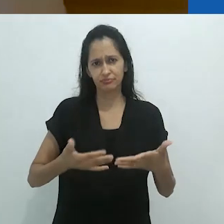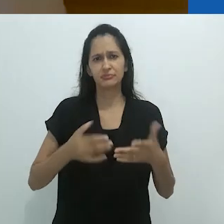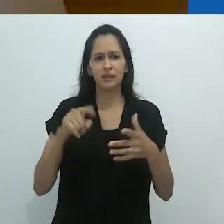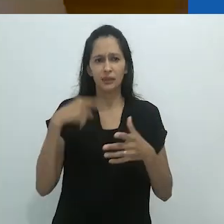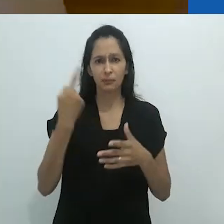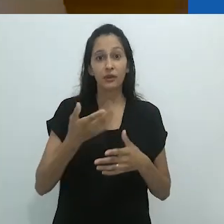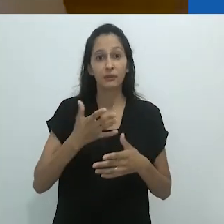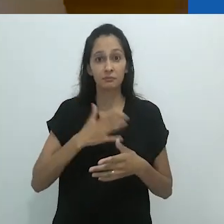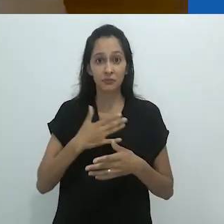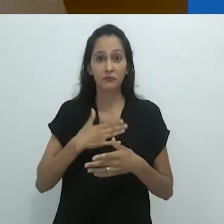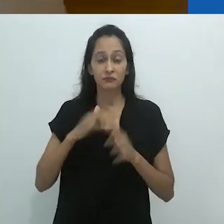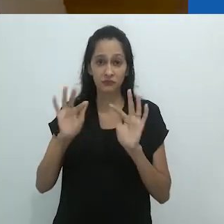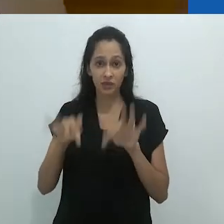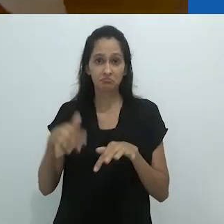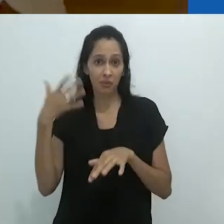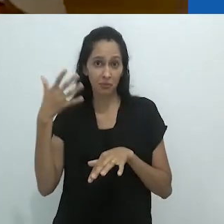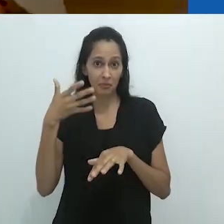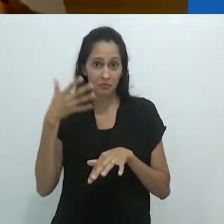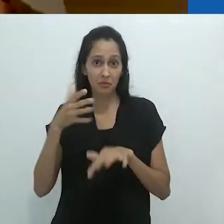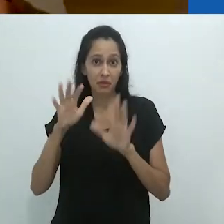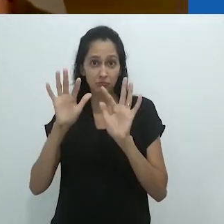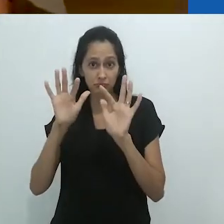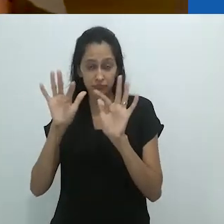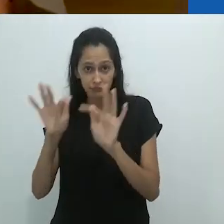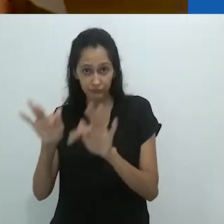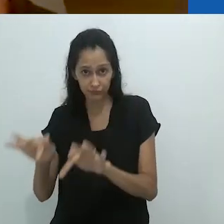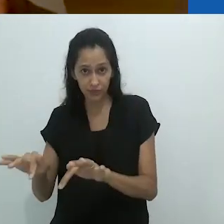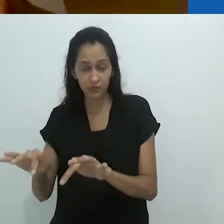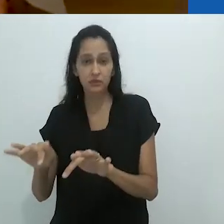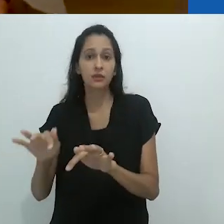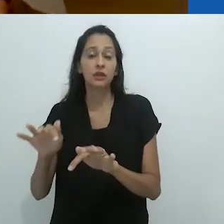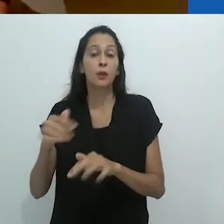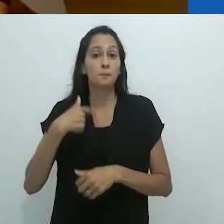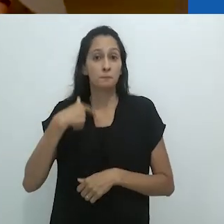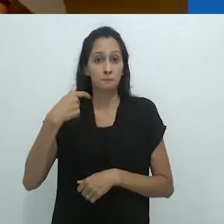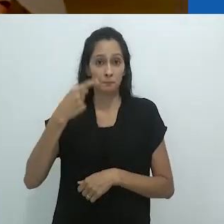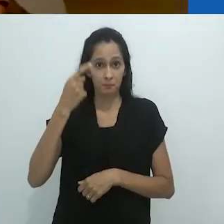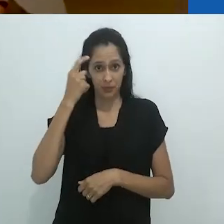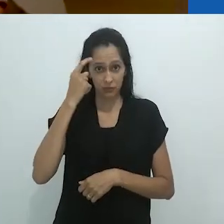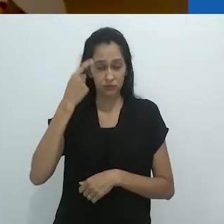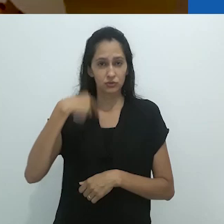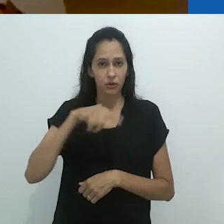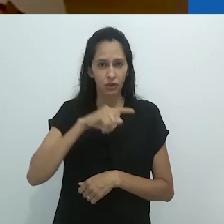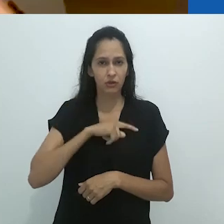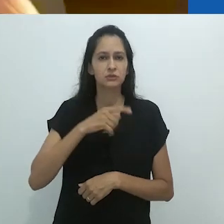Eu mencionei e podemos falar mais disso quando eu terminar, porque